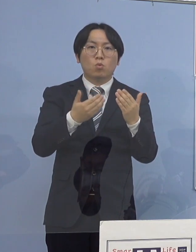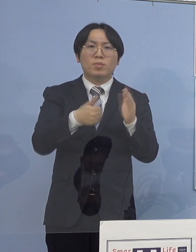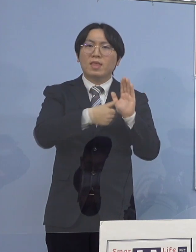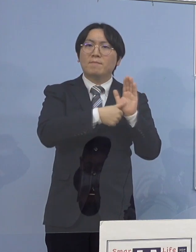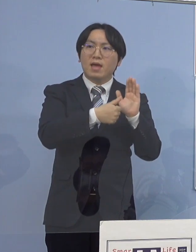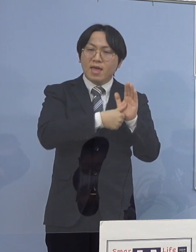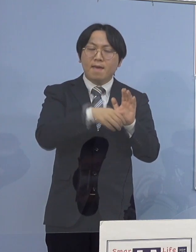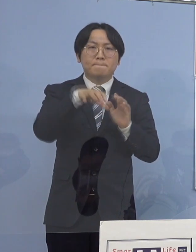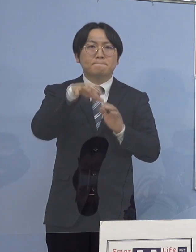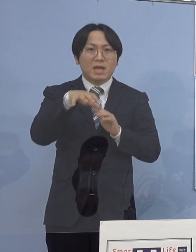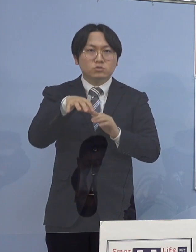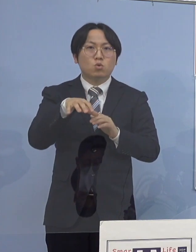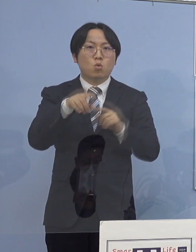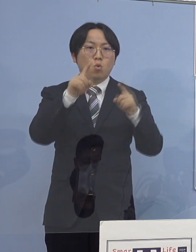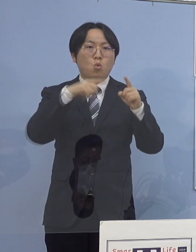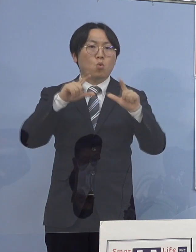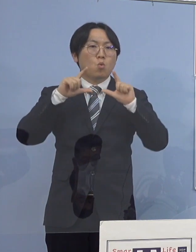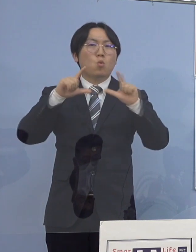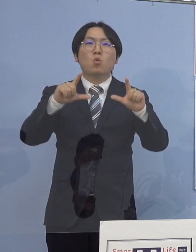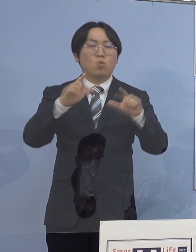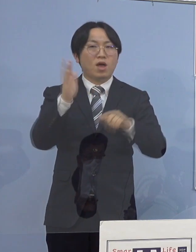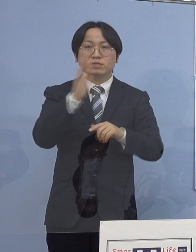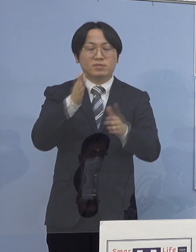差し控えさせていただきます